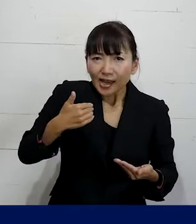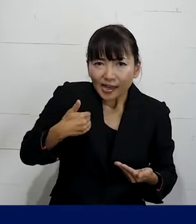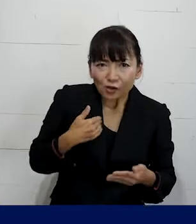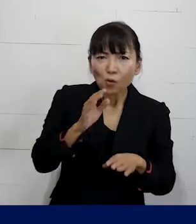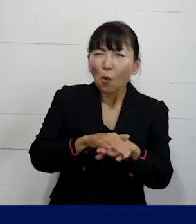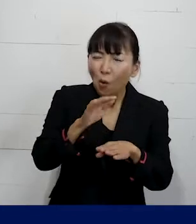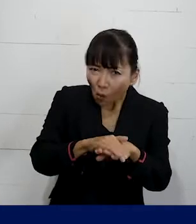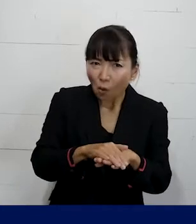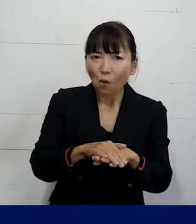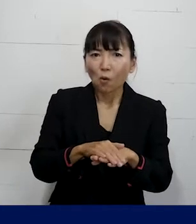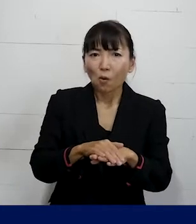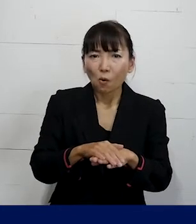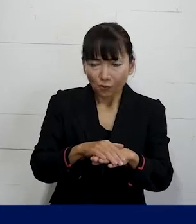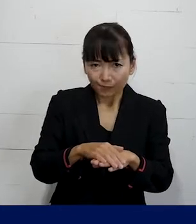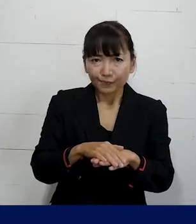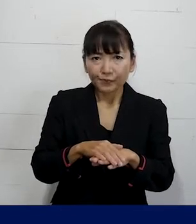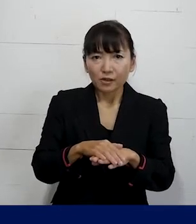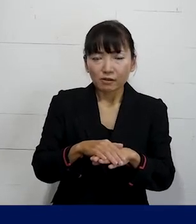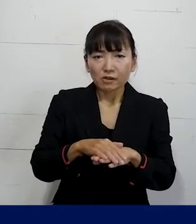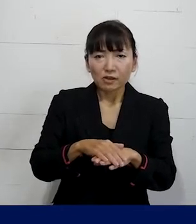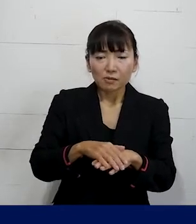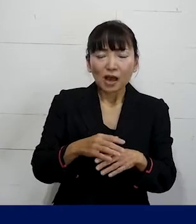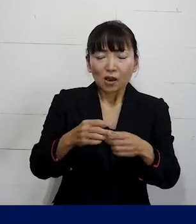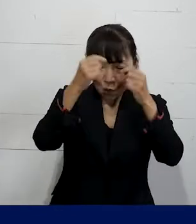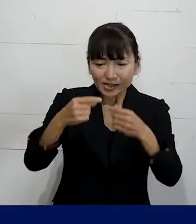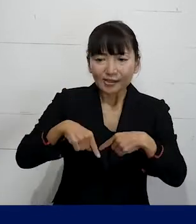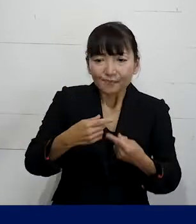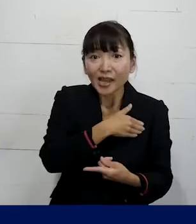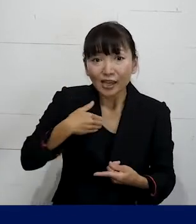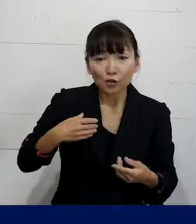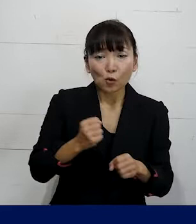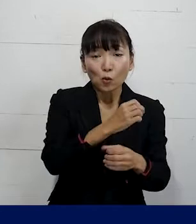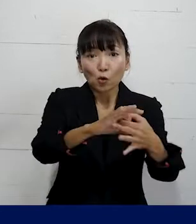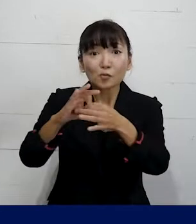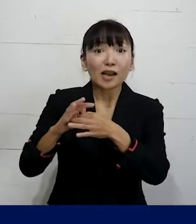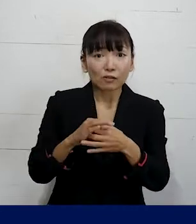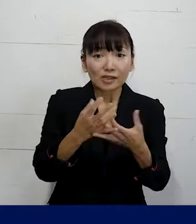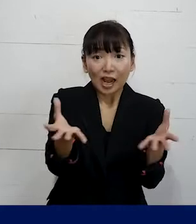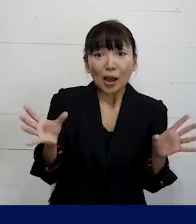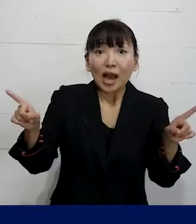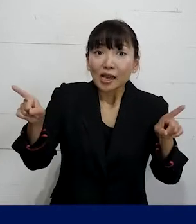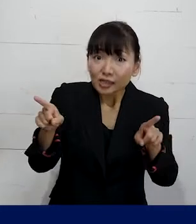私たちのような個人加盟の労働組合の仲間と一緒に